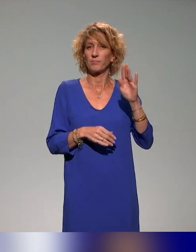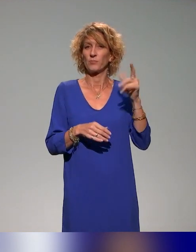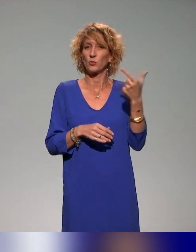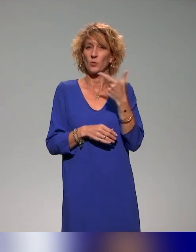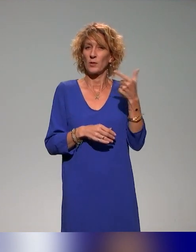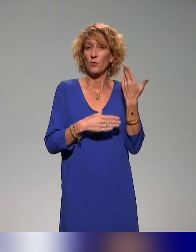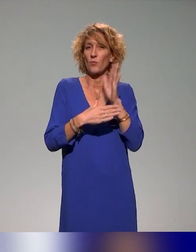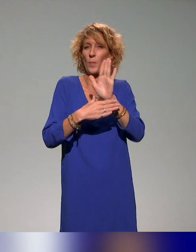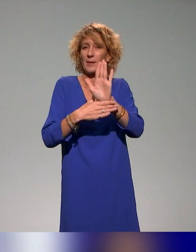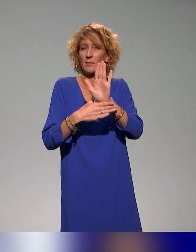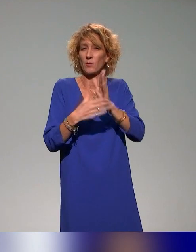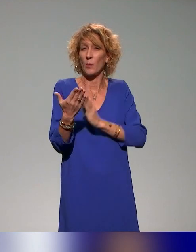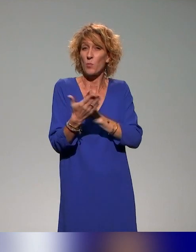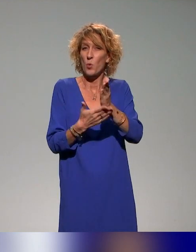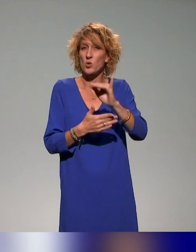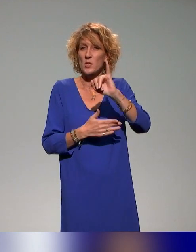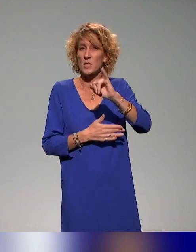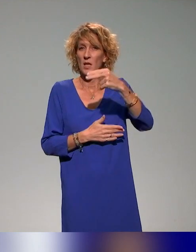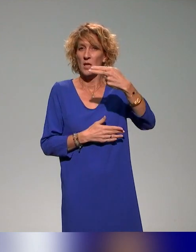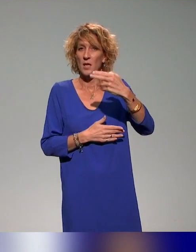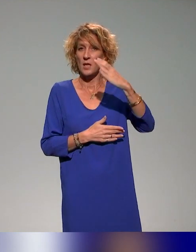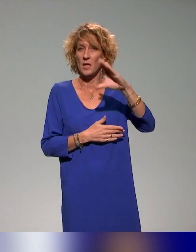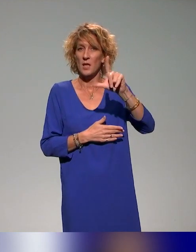Ils vont se présenter et ils vont nous le présenter mieux que je vais le faire évidemment.